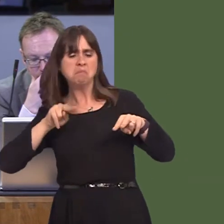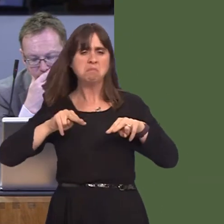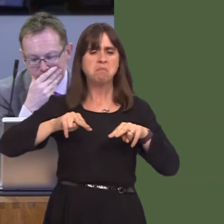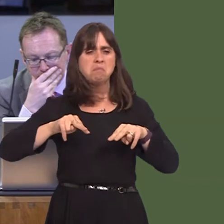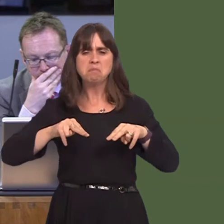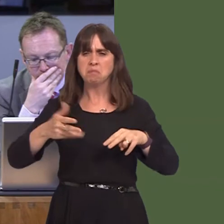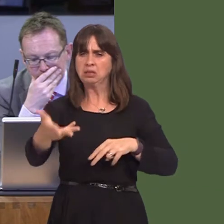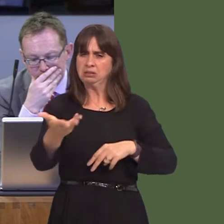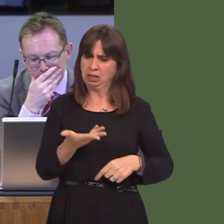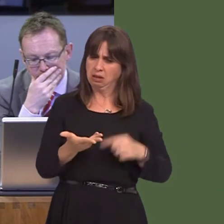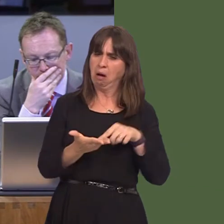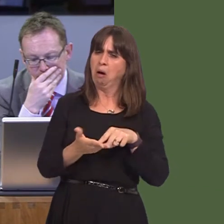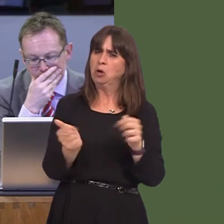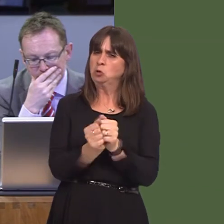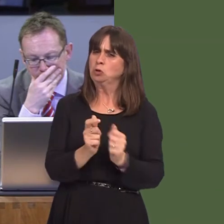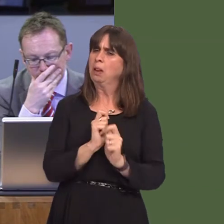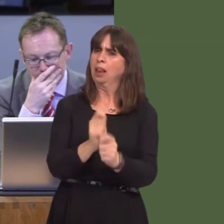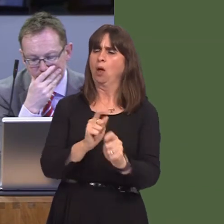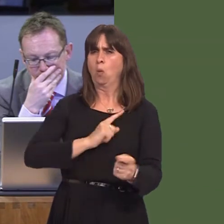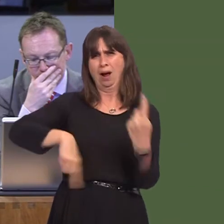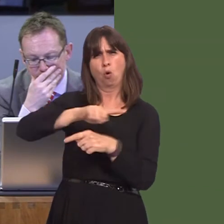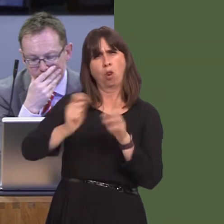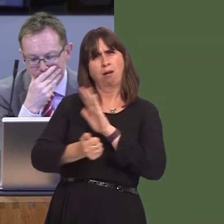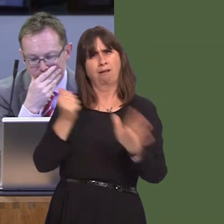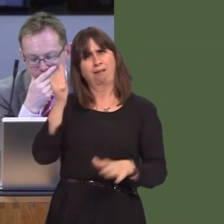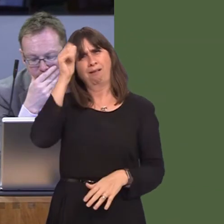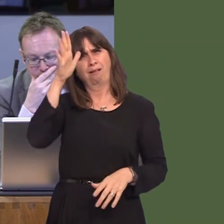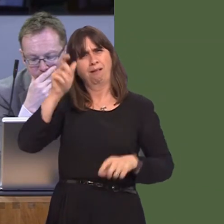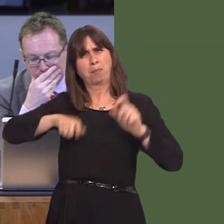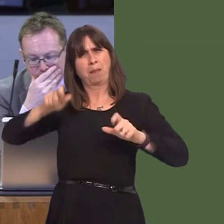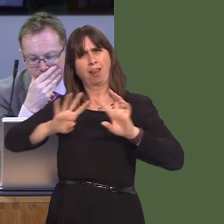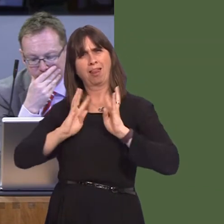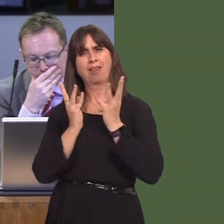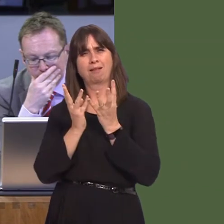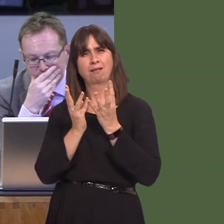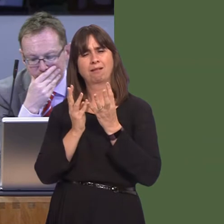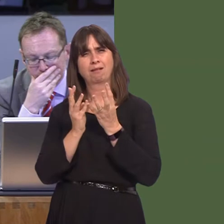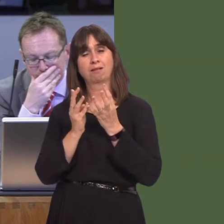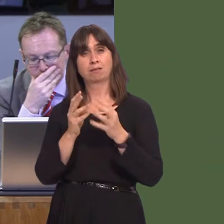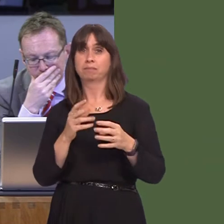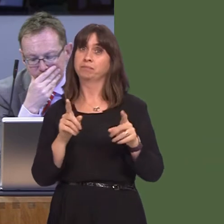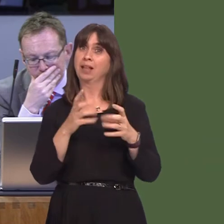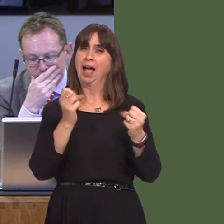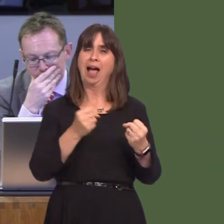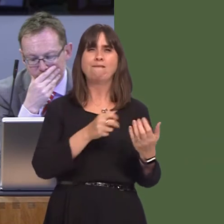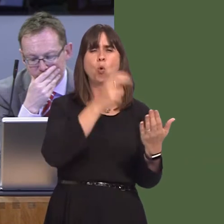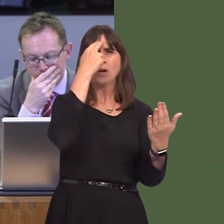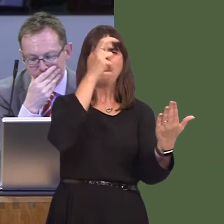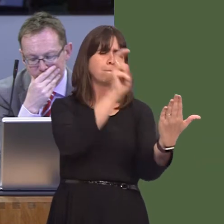expert advice and opinion; however, there is also a very large petition that has been